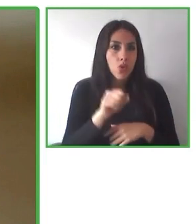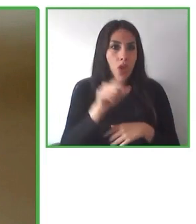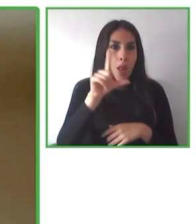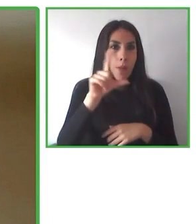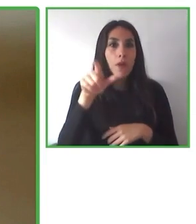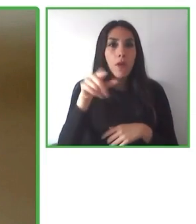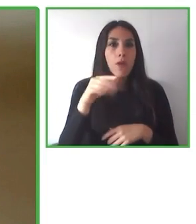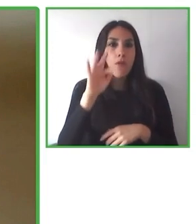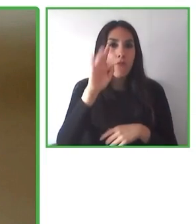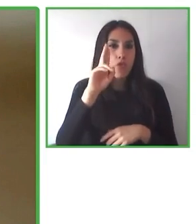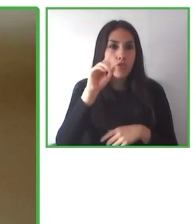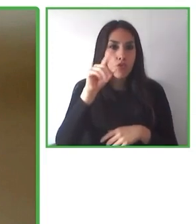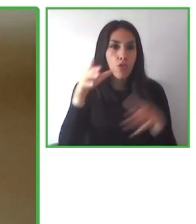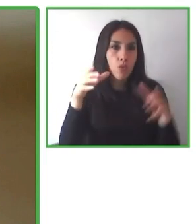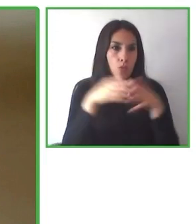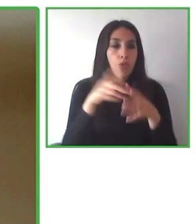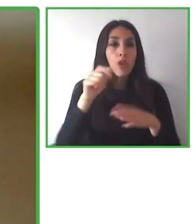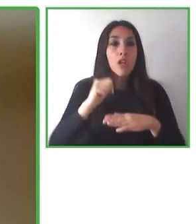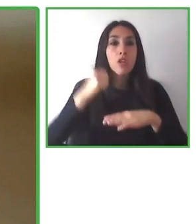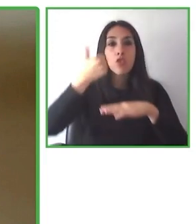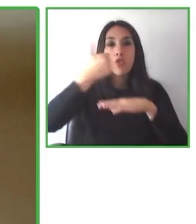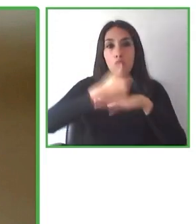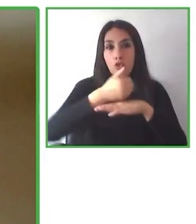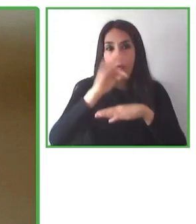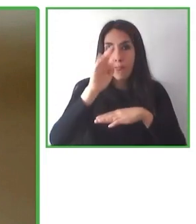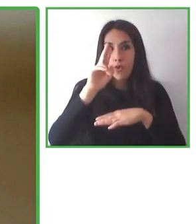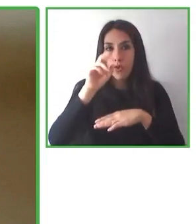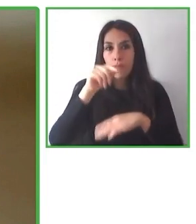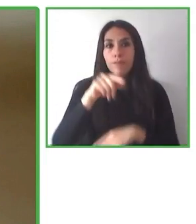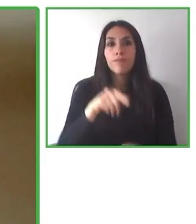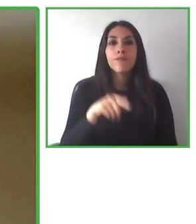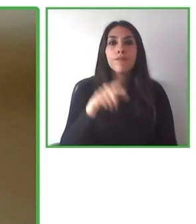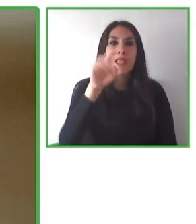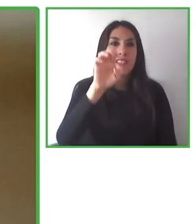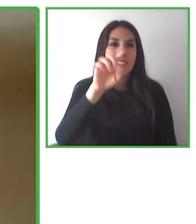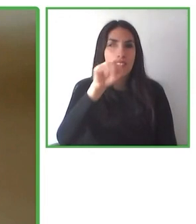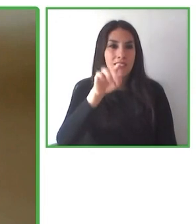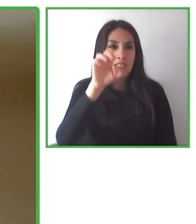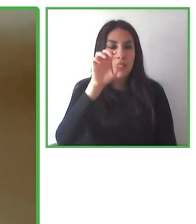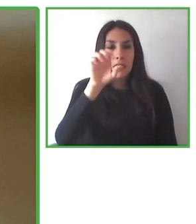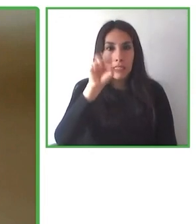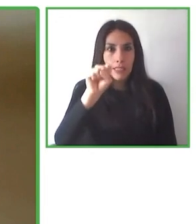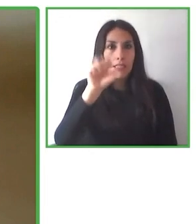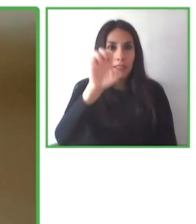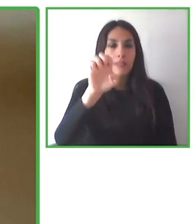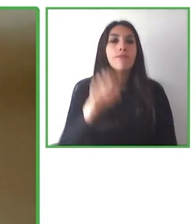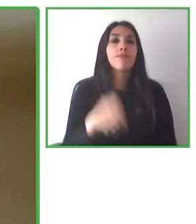valora la inclusión. Y a partir del ejercicio de las buenas prácticas, el impacto de las políticas